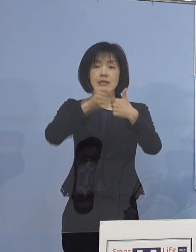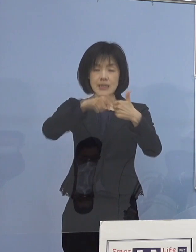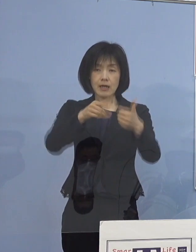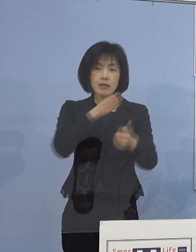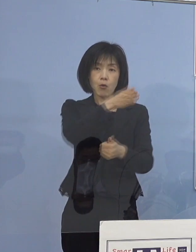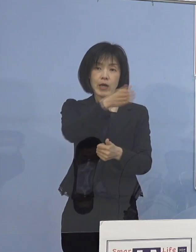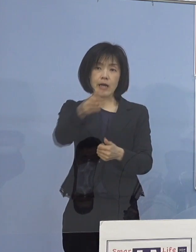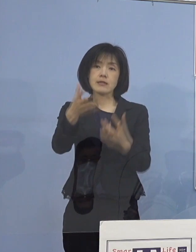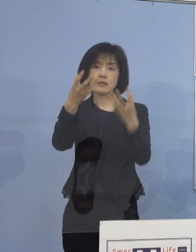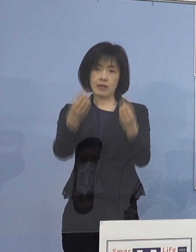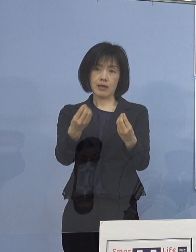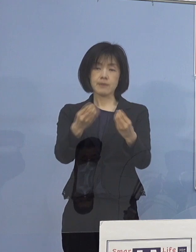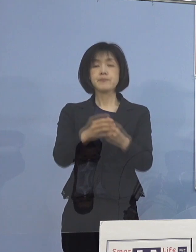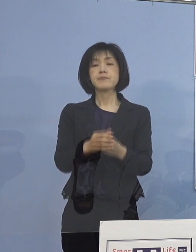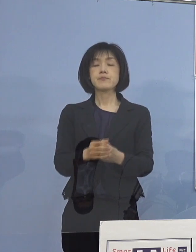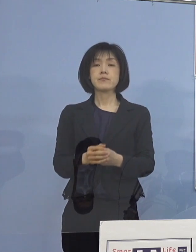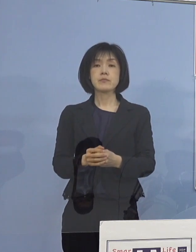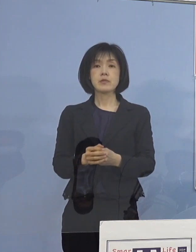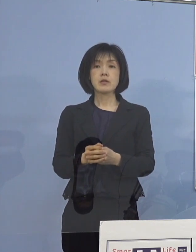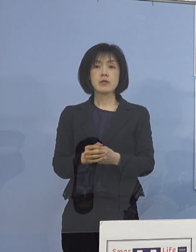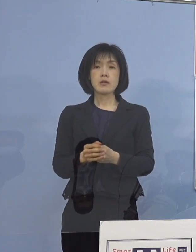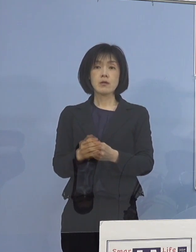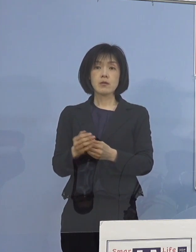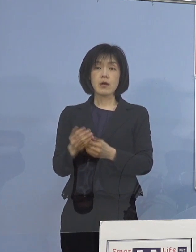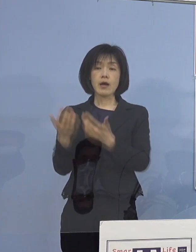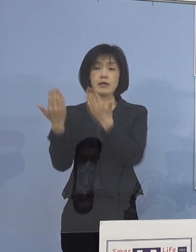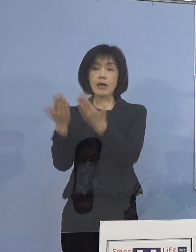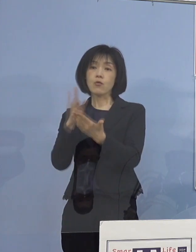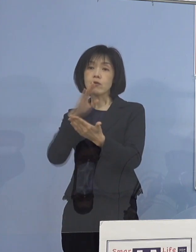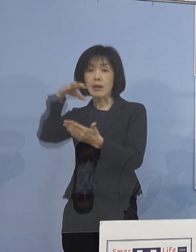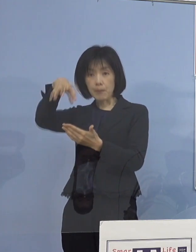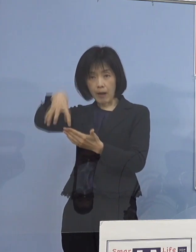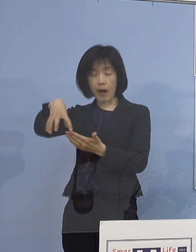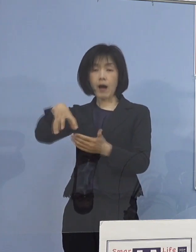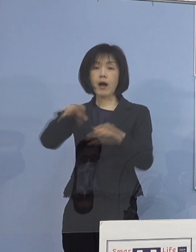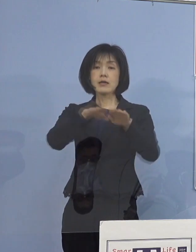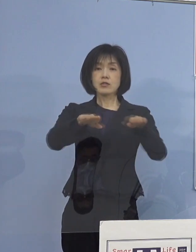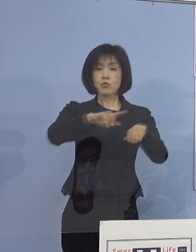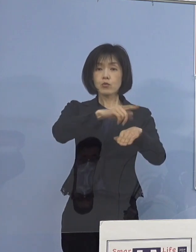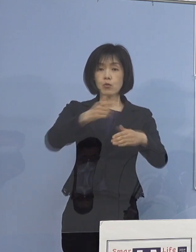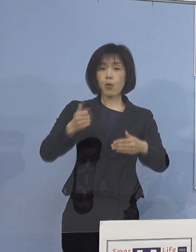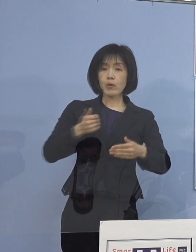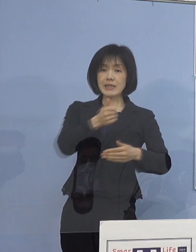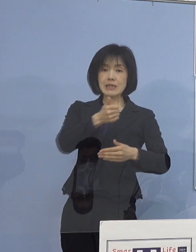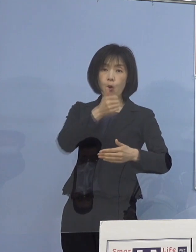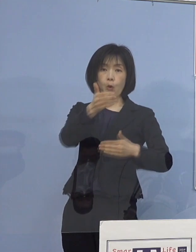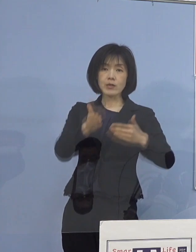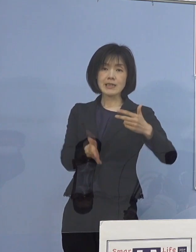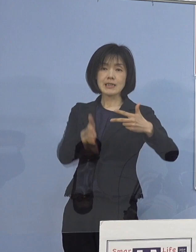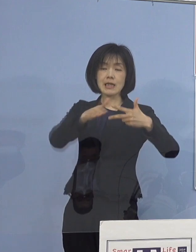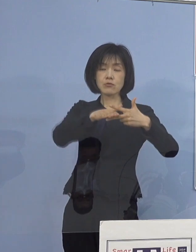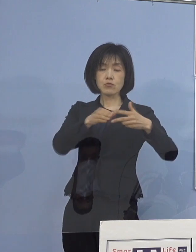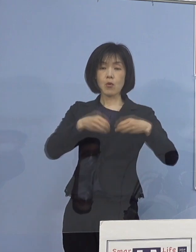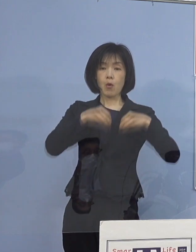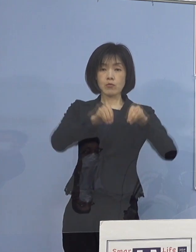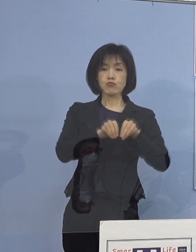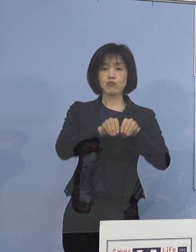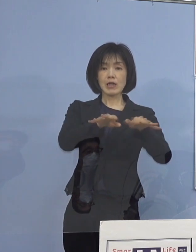また、最近発生した学校現場や 児童等利用施設のクラスターにおきましても